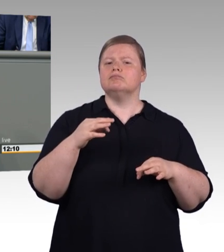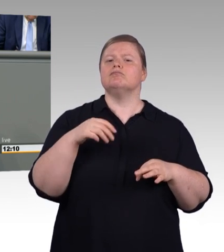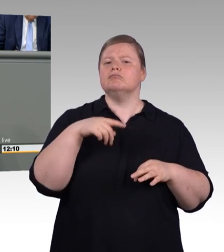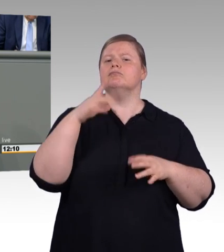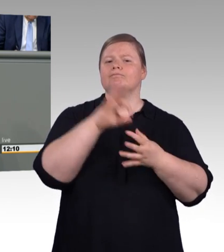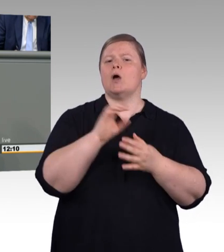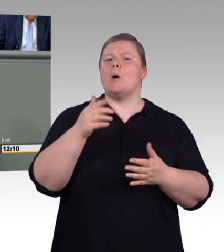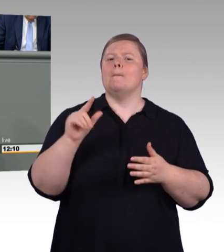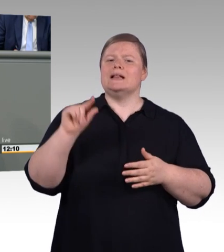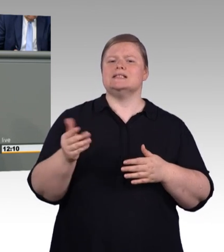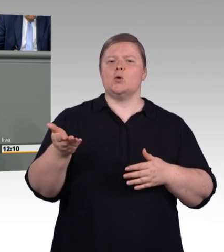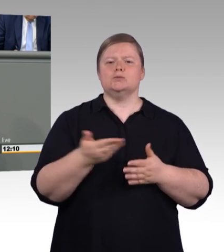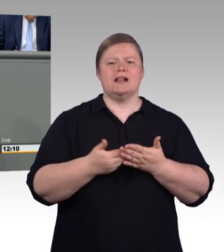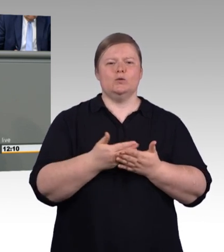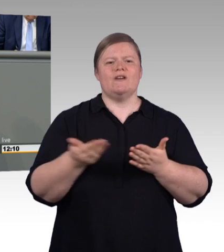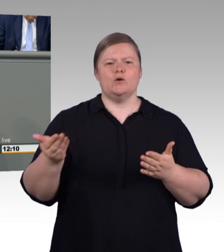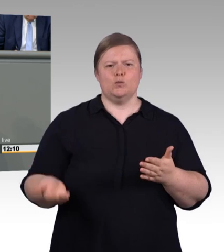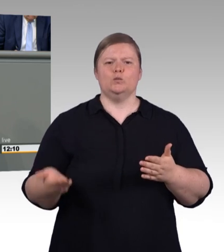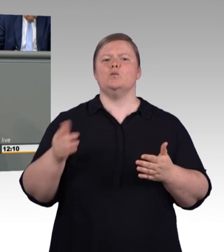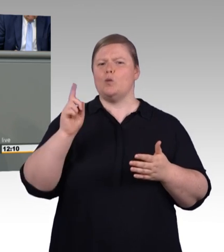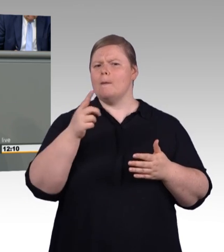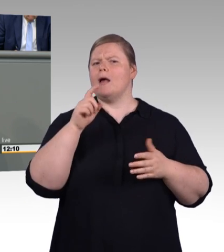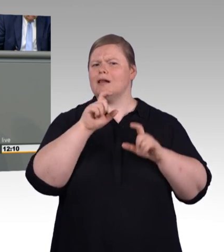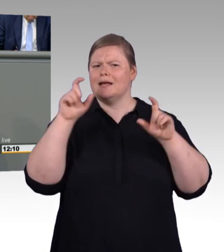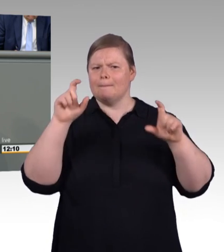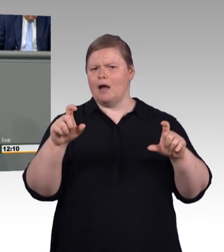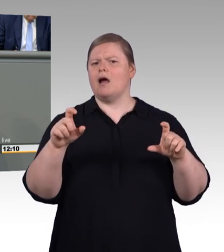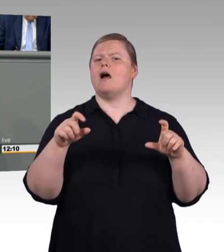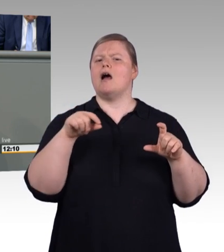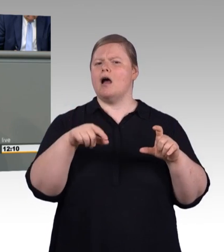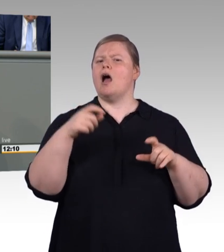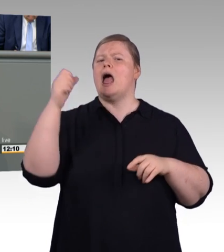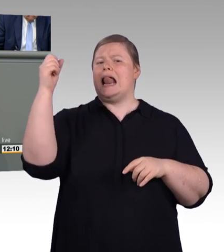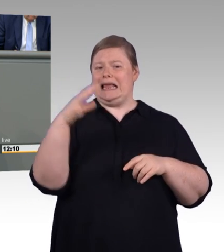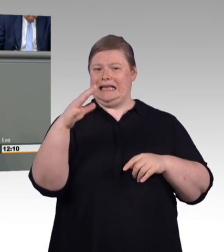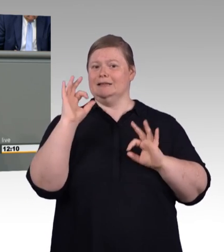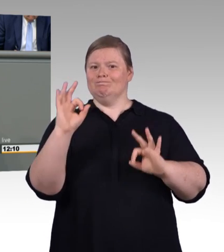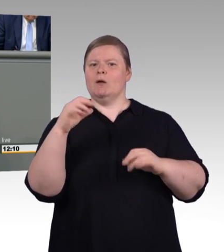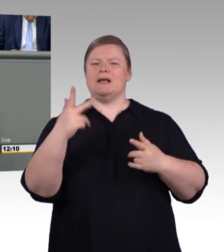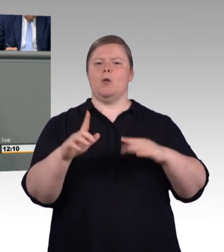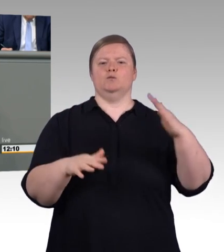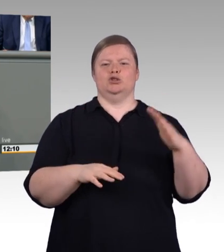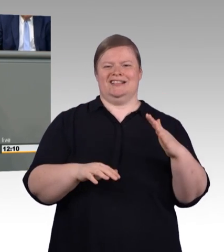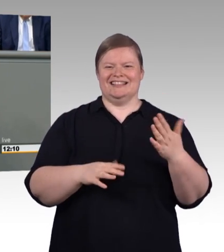an dieser Stelle, es ist mir egal, ob er Bachelor oder Meister heißt. Hauptsache das Ding tropft hinterher nicht mehr und deswegen rufe ich einen Klempner.